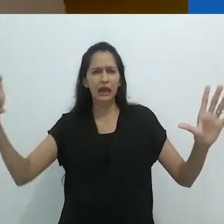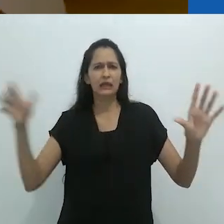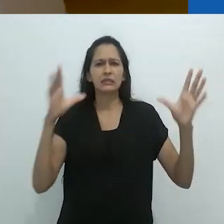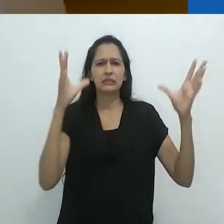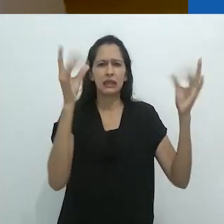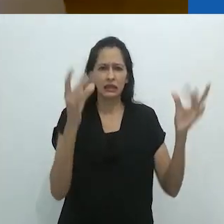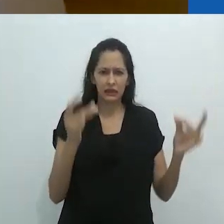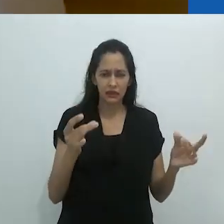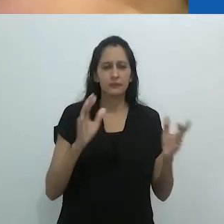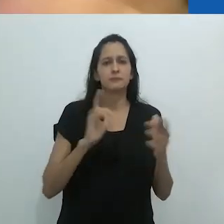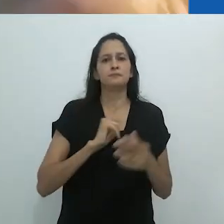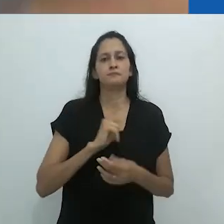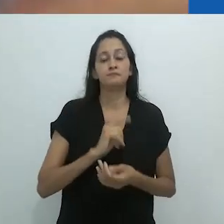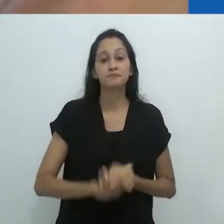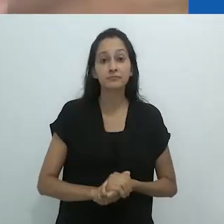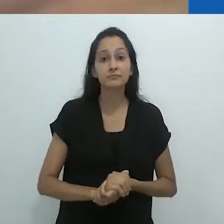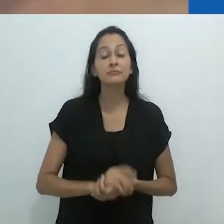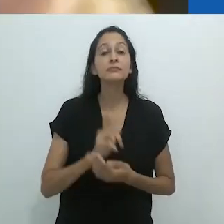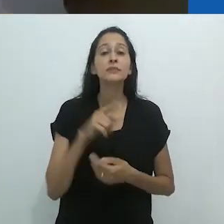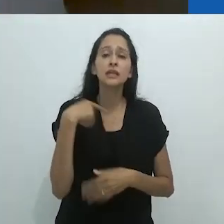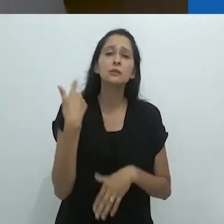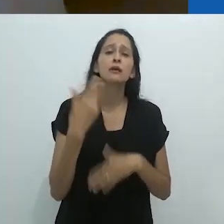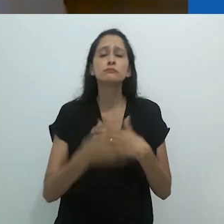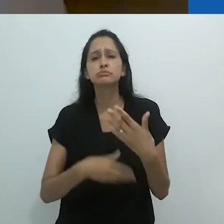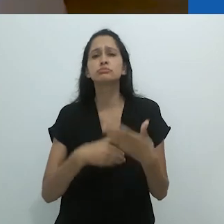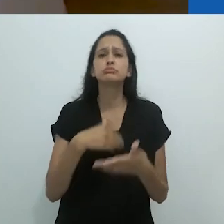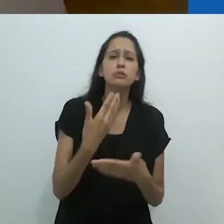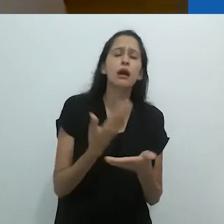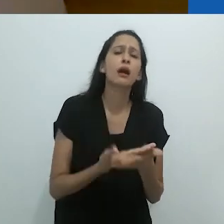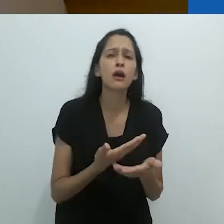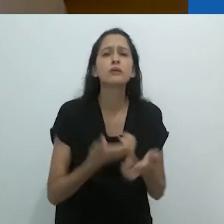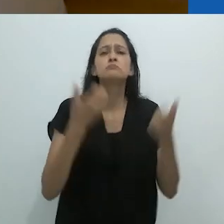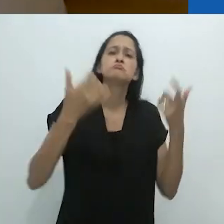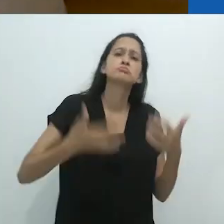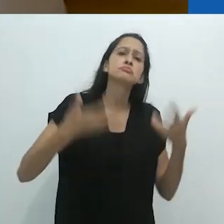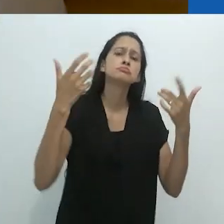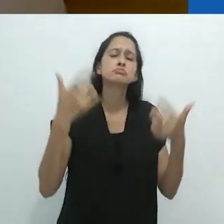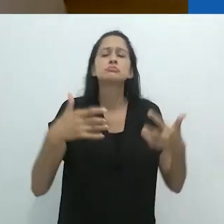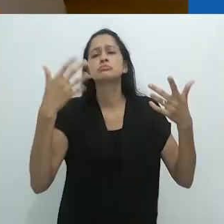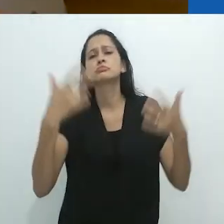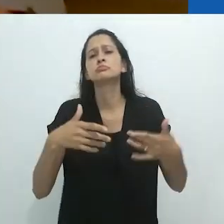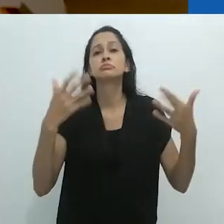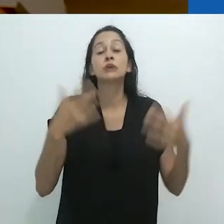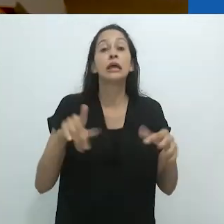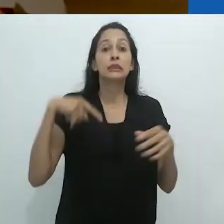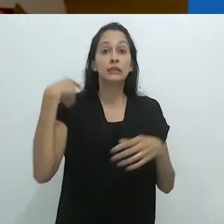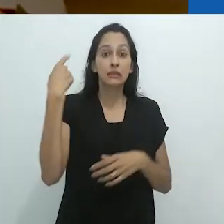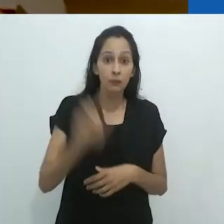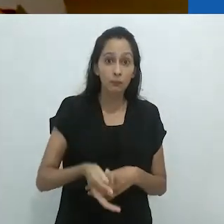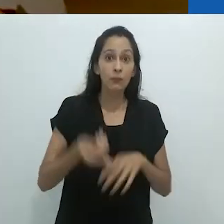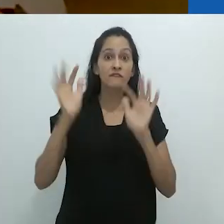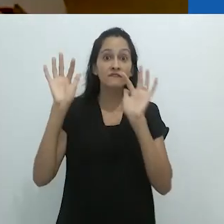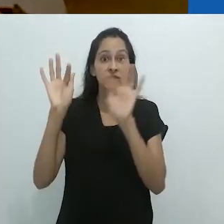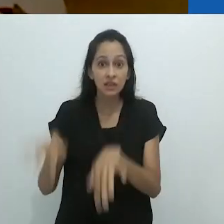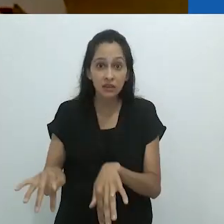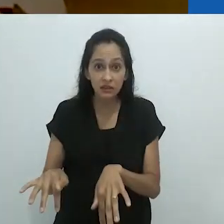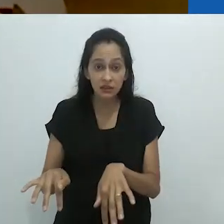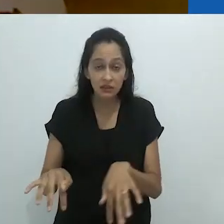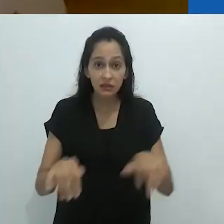Estava tudo lá no quadro. Quando a aula acabou,